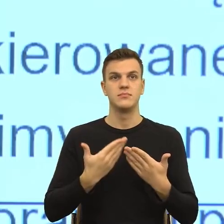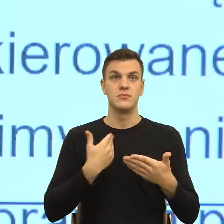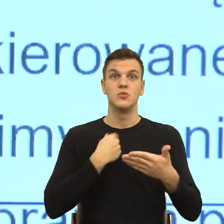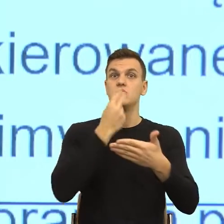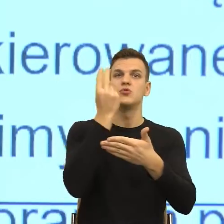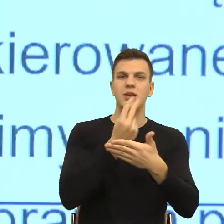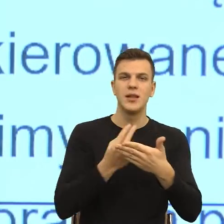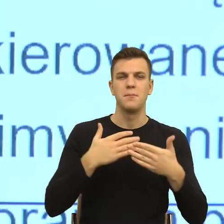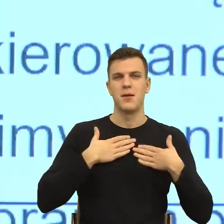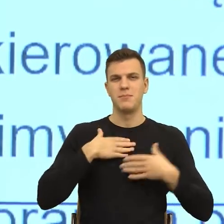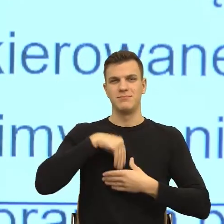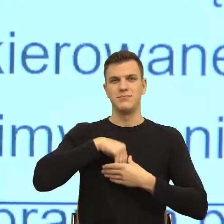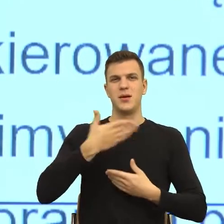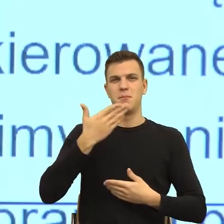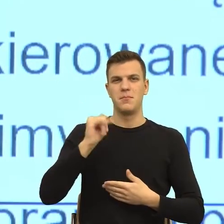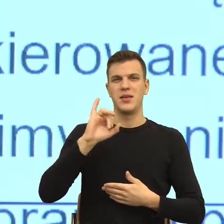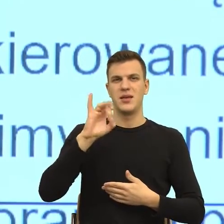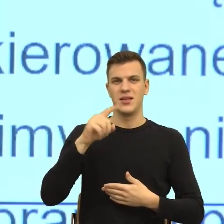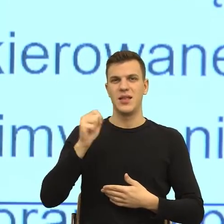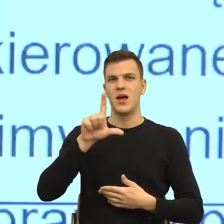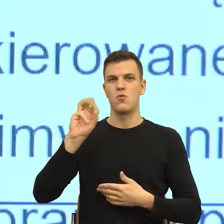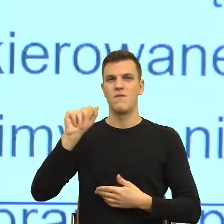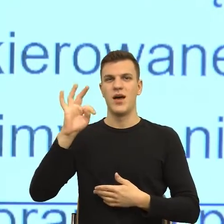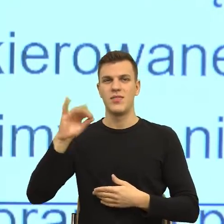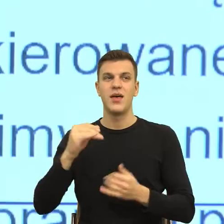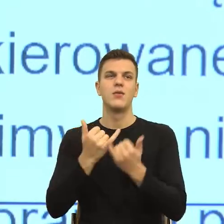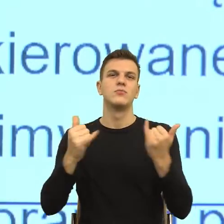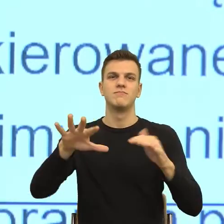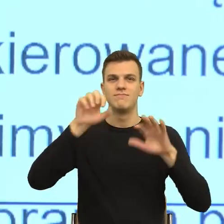ośrodkami związanymi z emocjami, budzi lęk, dlatego,